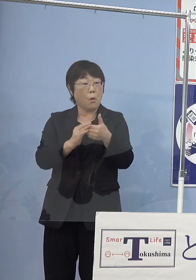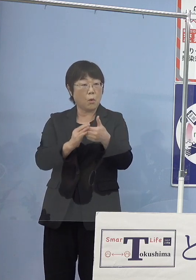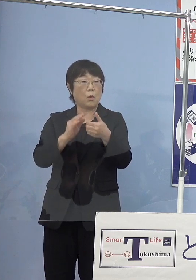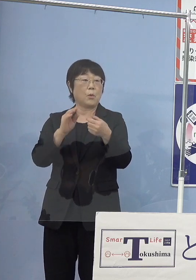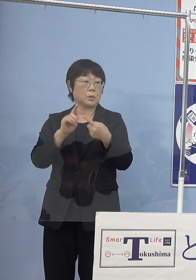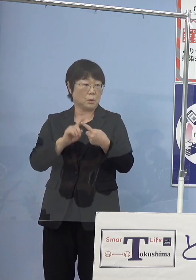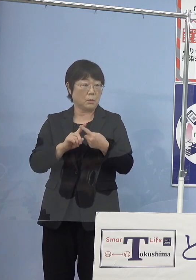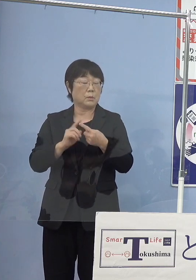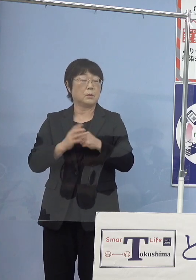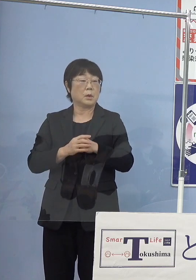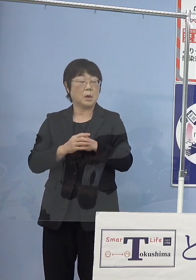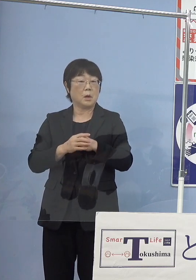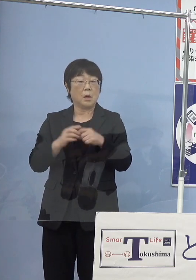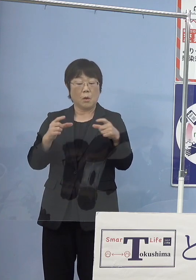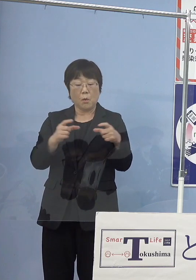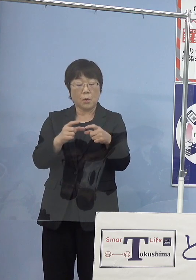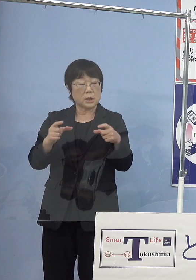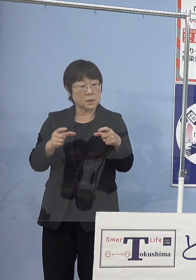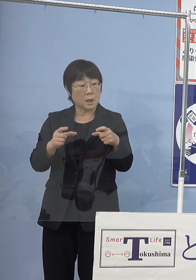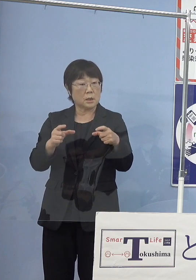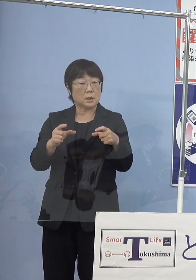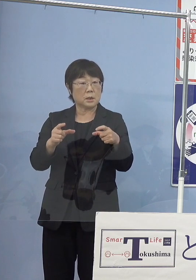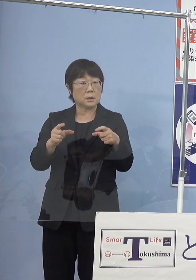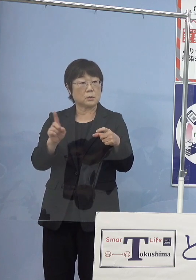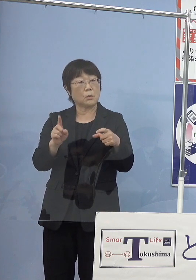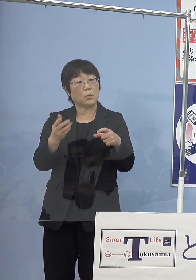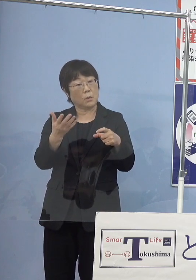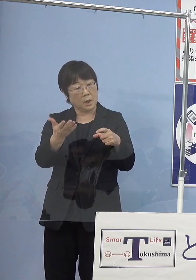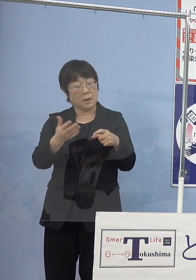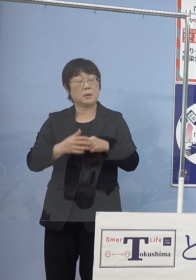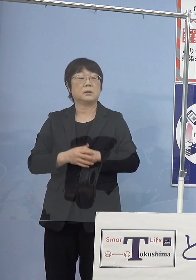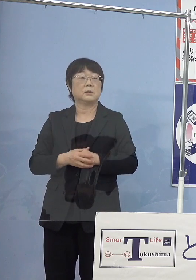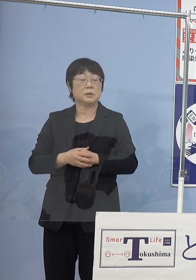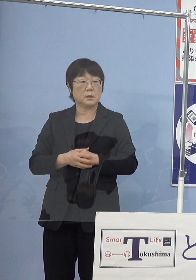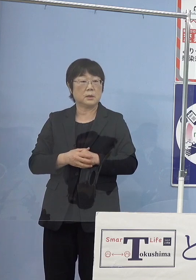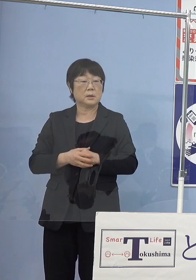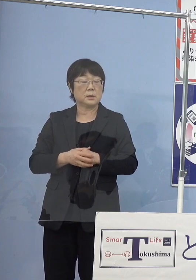どのくらいの大きさにしていくのか こうした点もちろん市場で